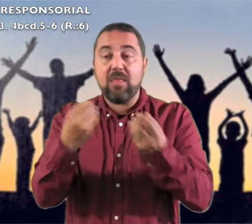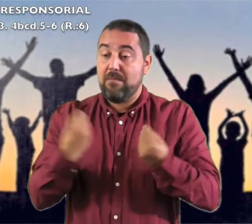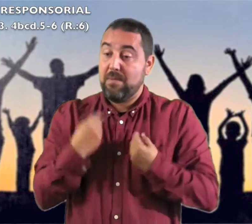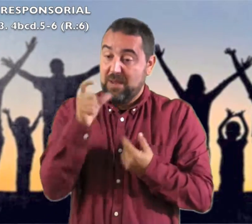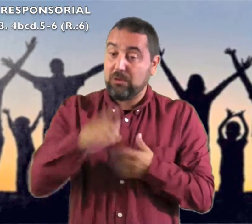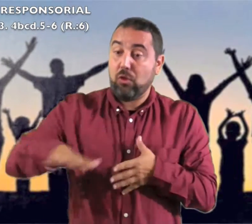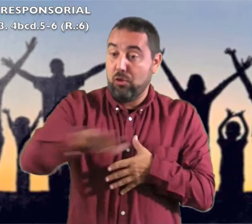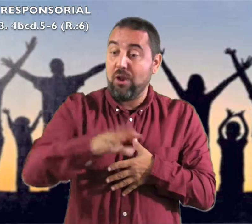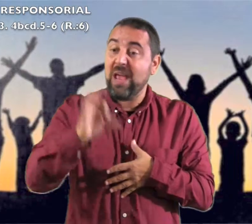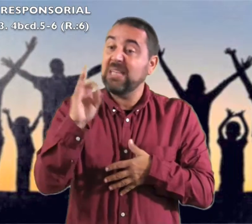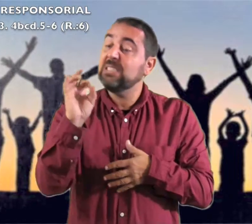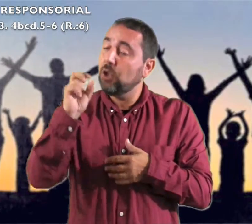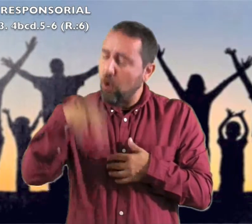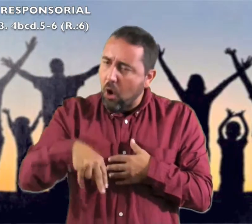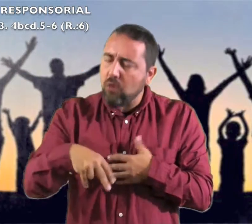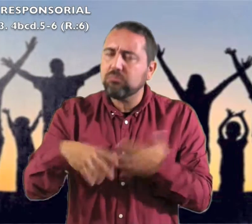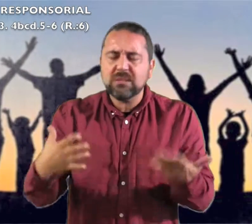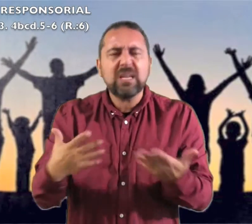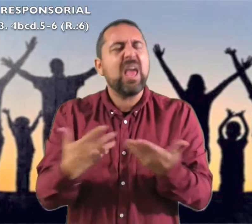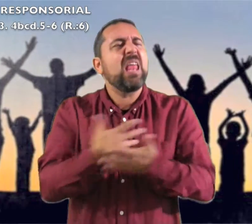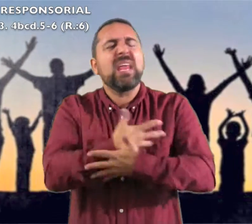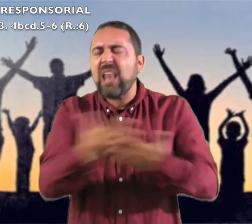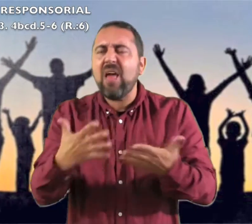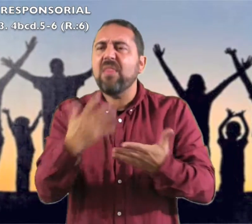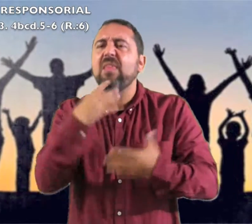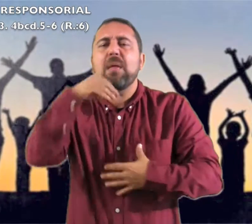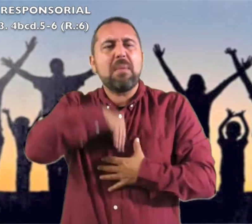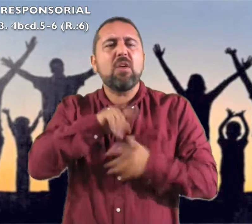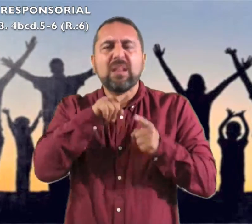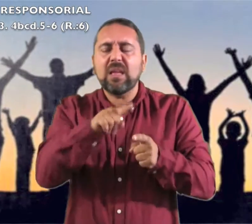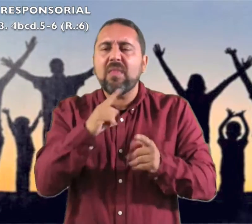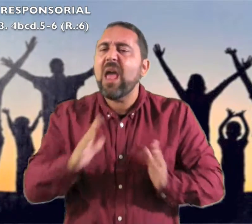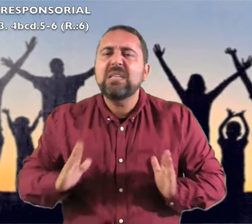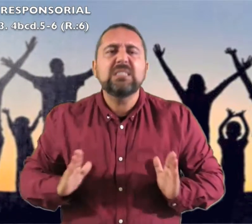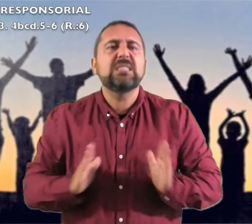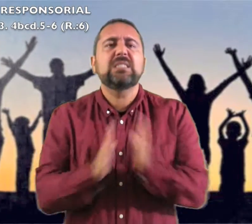gritad jubilosos habitantes Sión : "Qué grande es el medio de ti